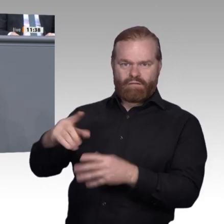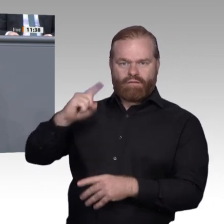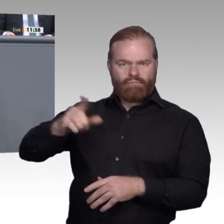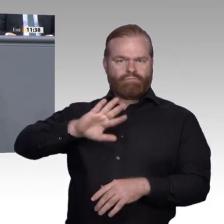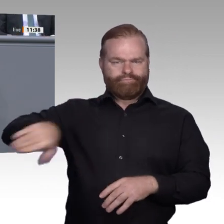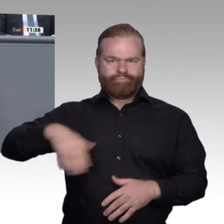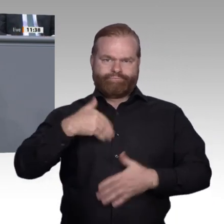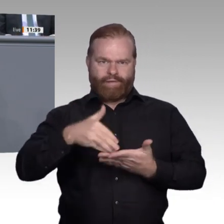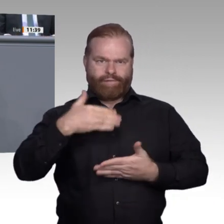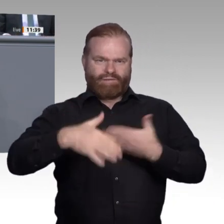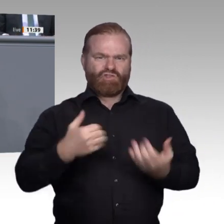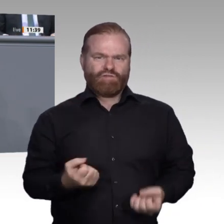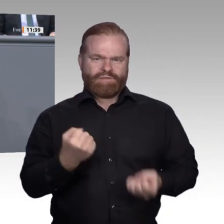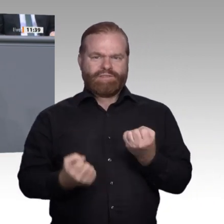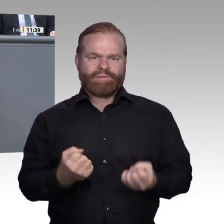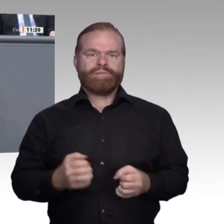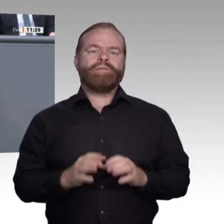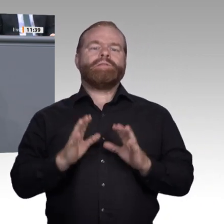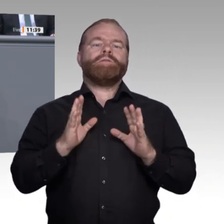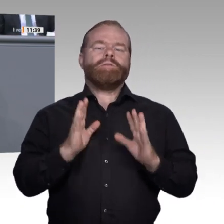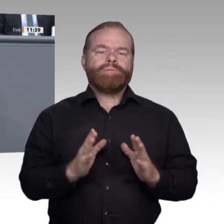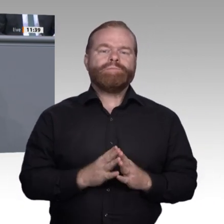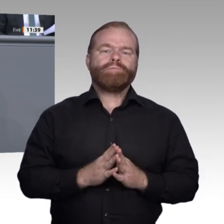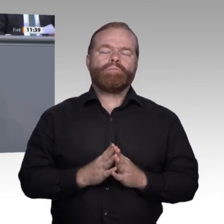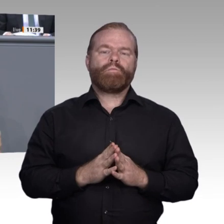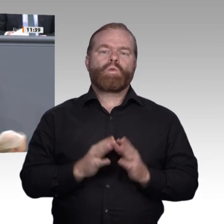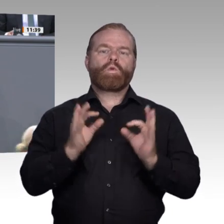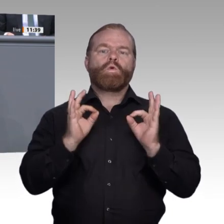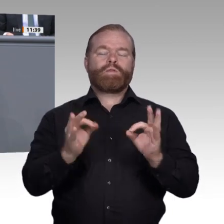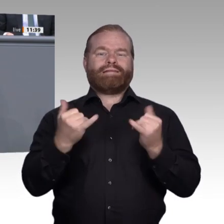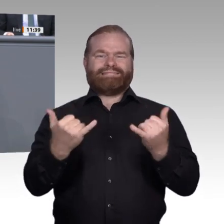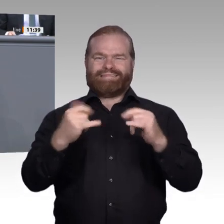im 19. Jahrhundert. Er ist für die Weiterentwicklung der Wissensgesellschaft ebenso maßgebend